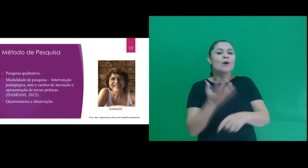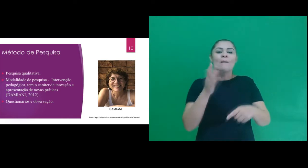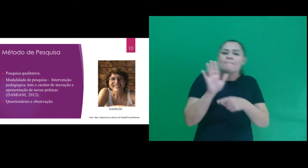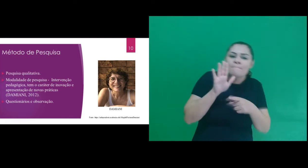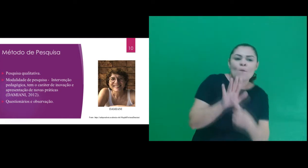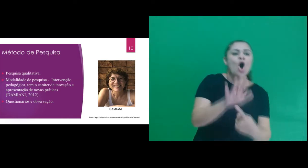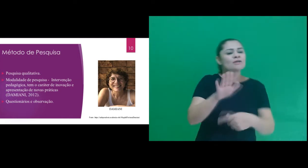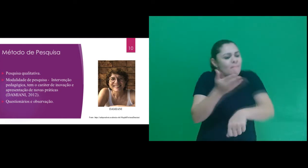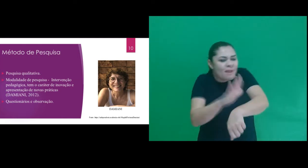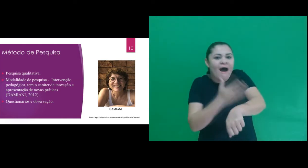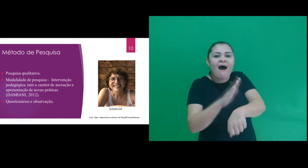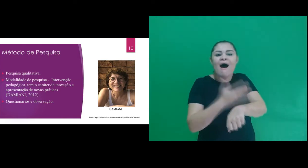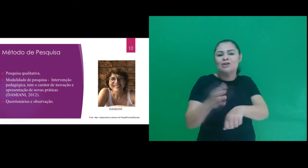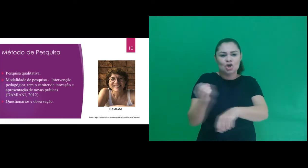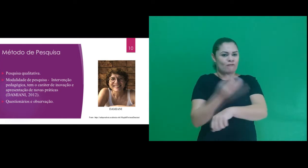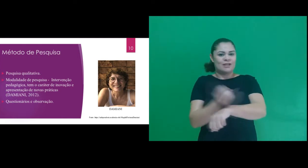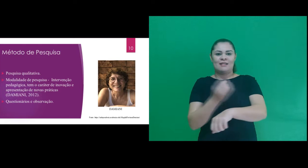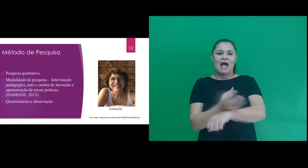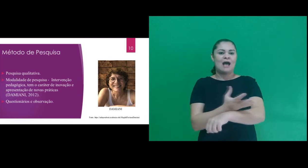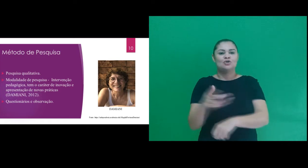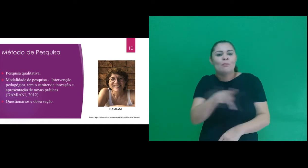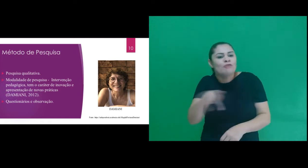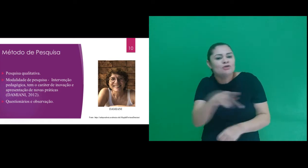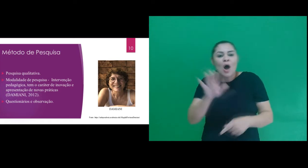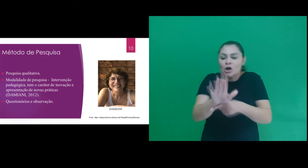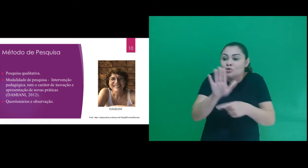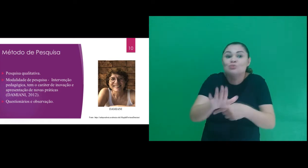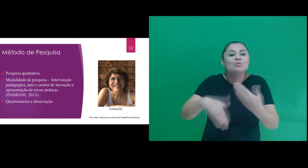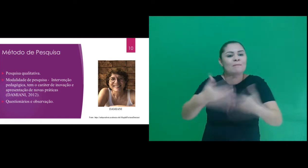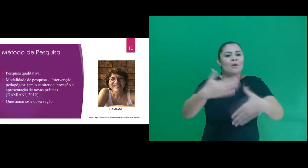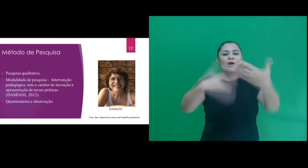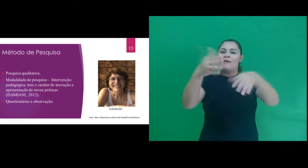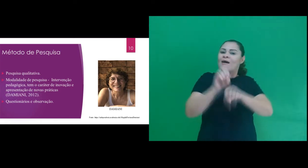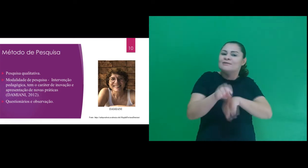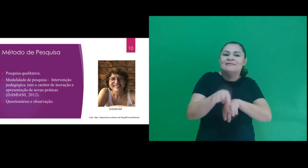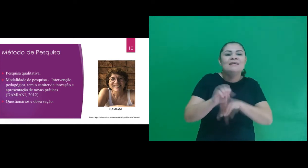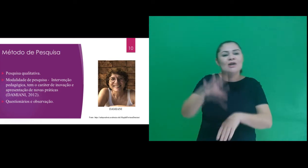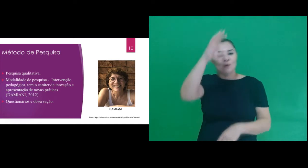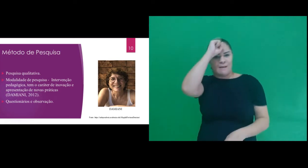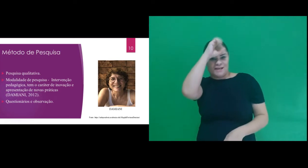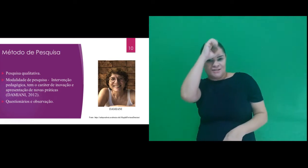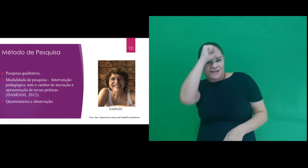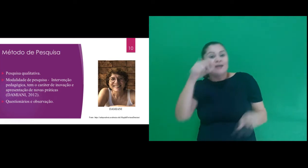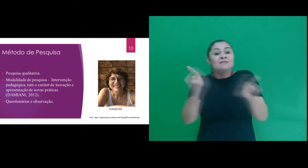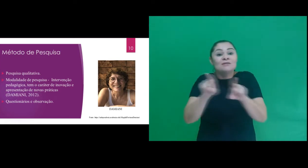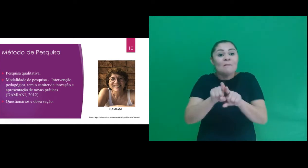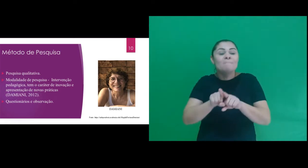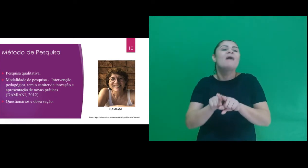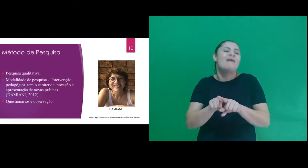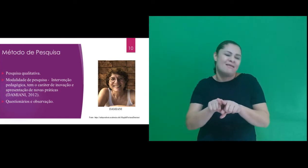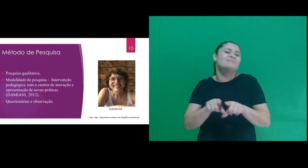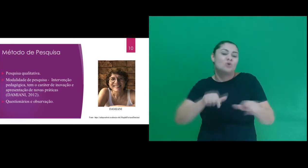apresentação de novas práticas, contribuindo para o avanço do ensino aprendizagem e impacto